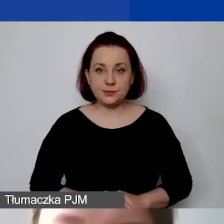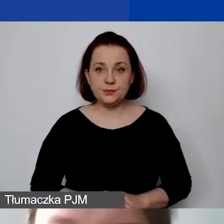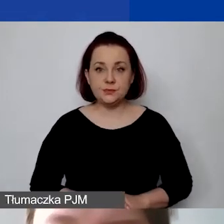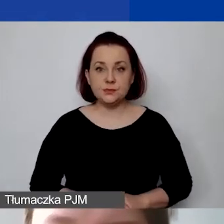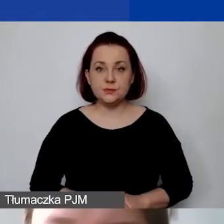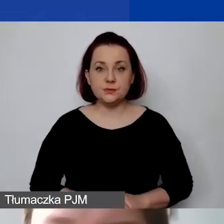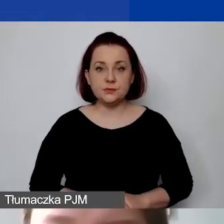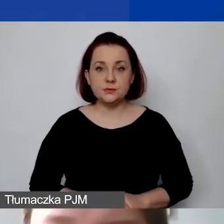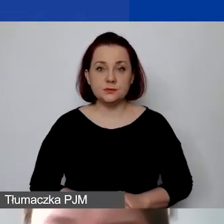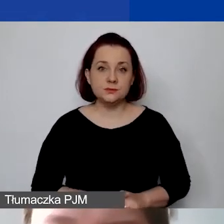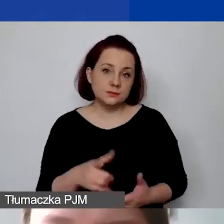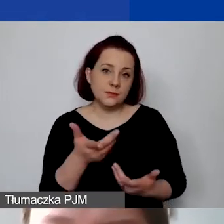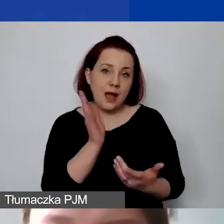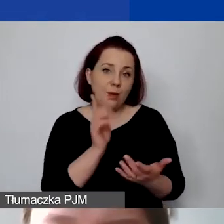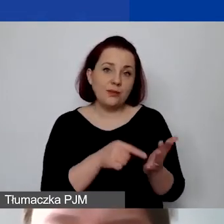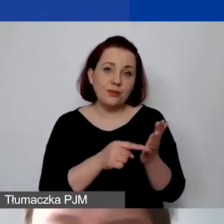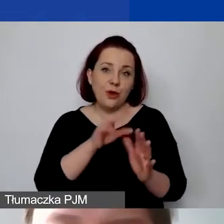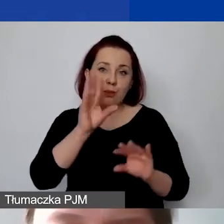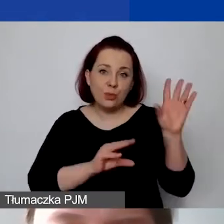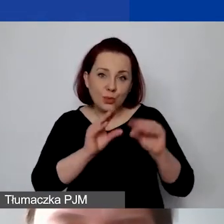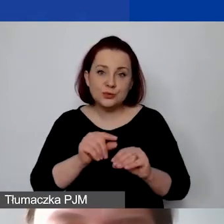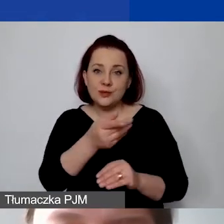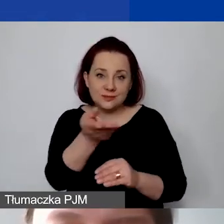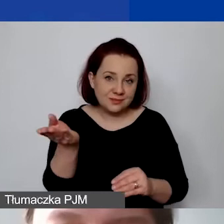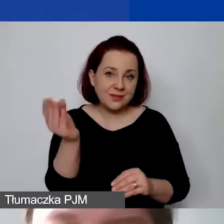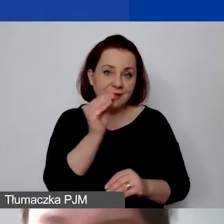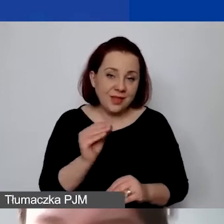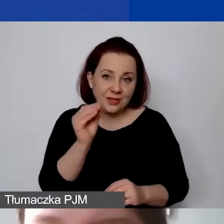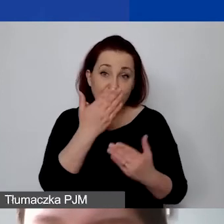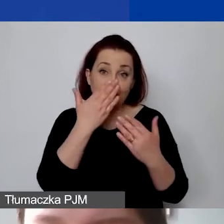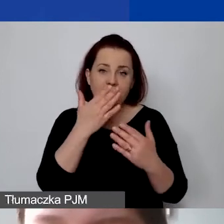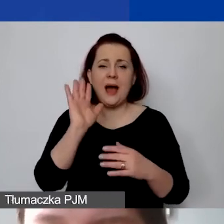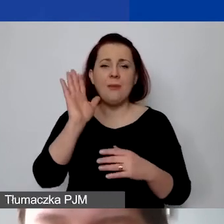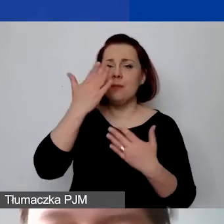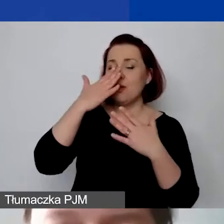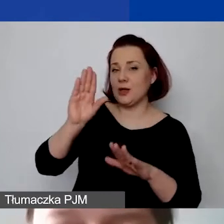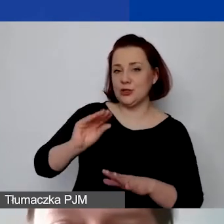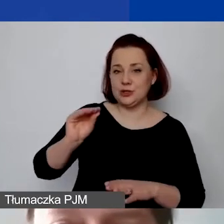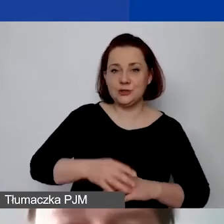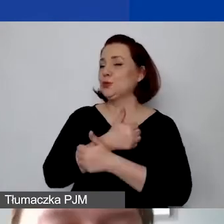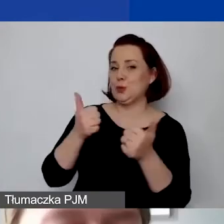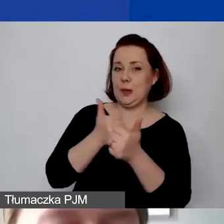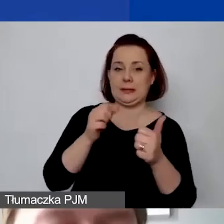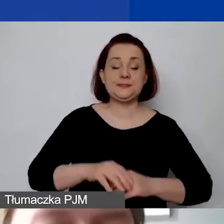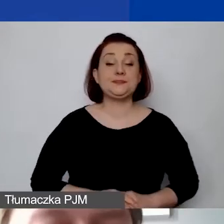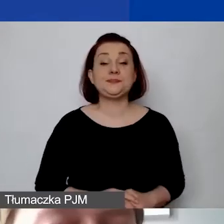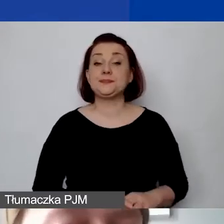który państwu potem jeszcze pokażę. Przepraszam, udostępniam cały ekran ponownie. Przechodzę dalej.